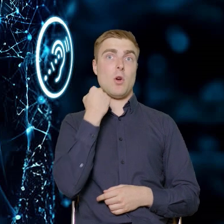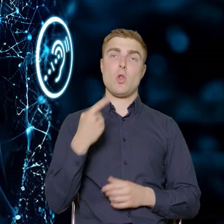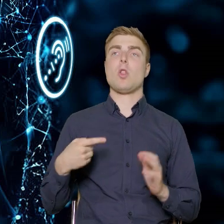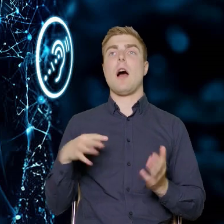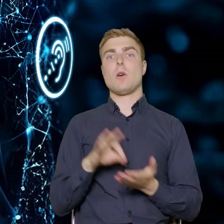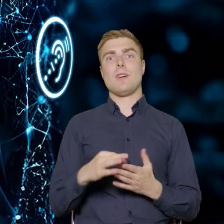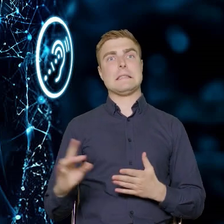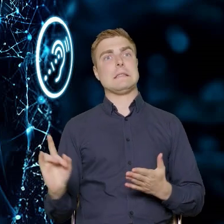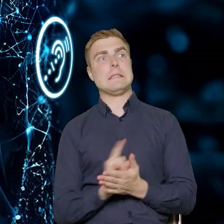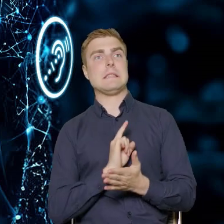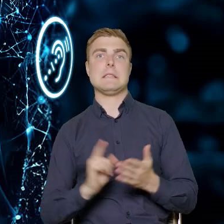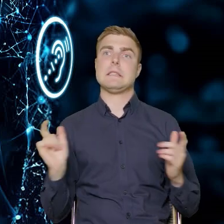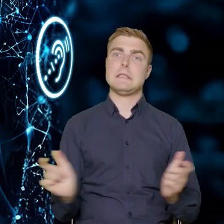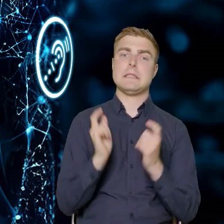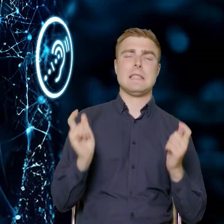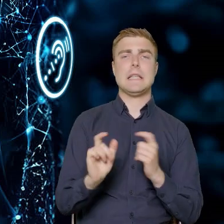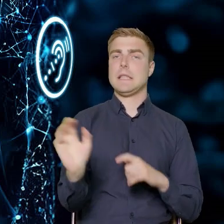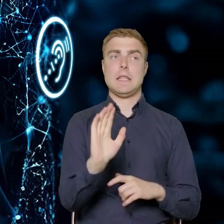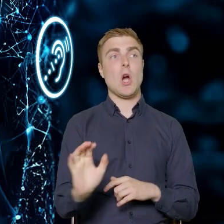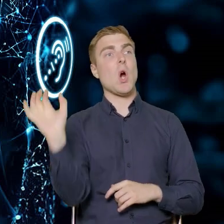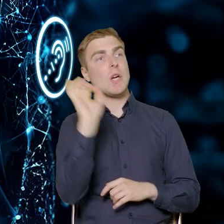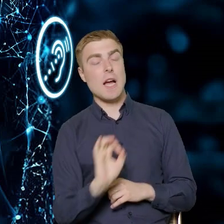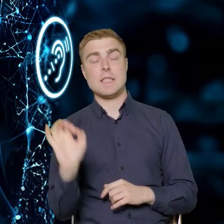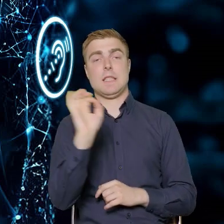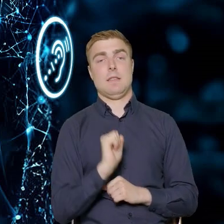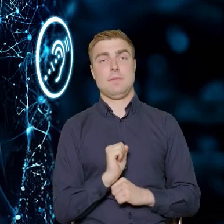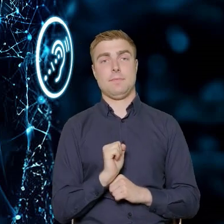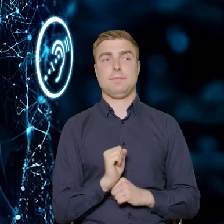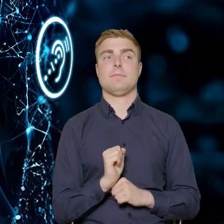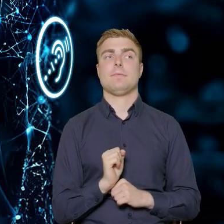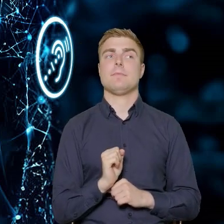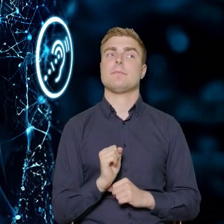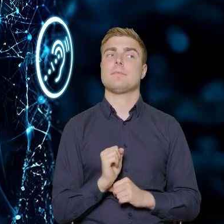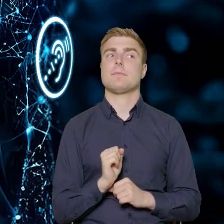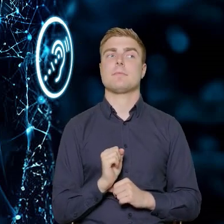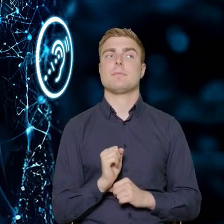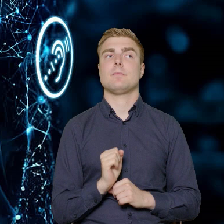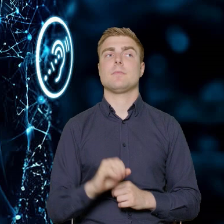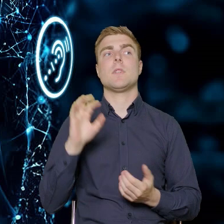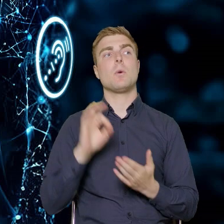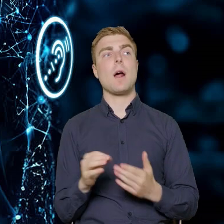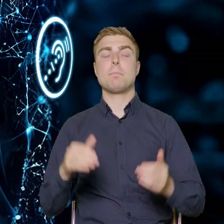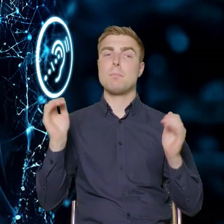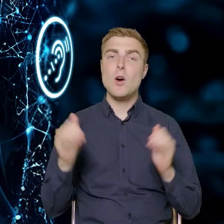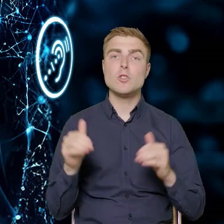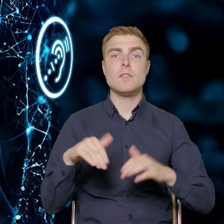jako zagrożenie, tylko jako szansa. To jest możliwość wejścia na nowe rynki.